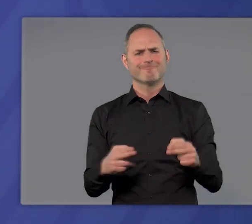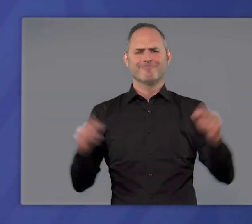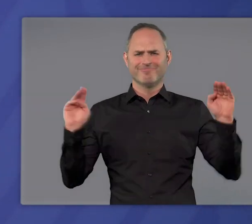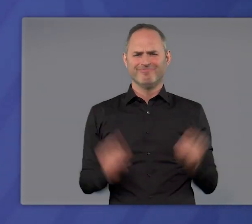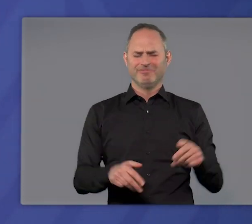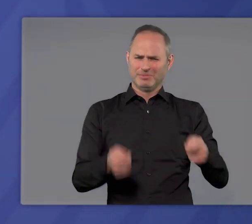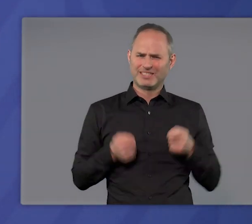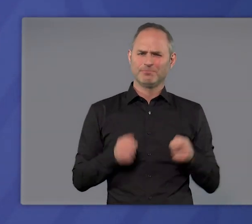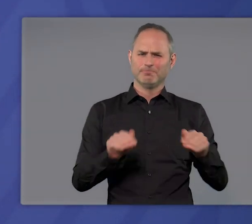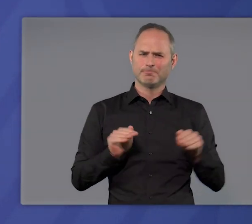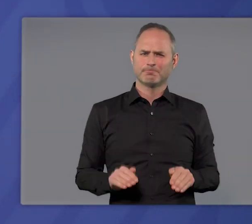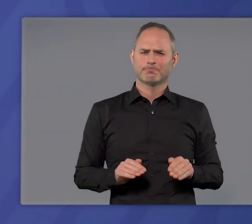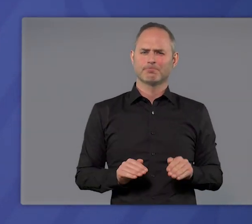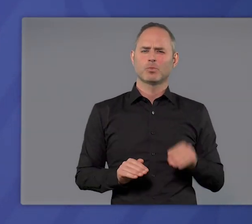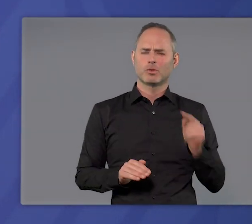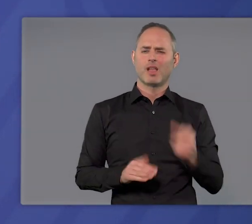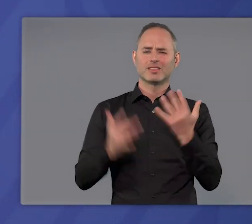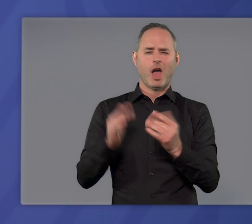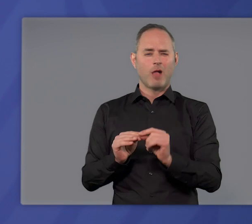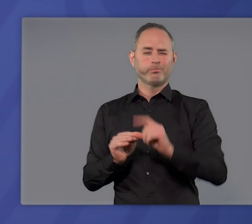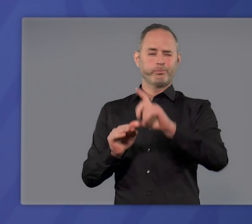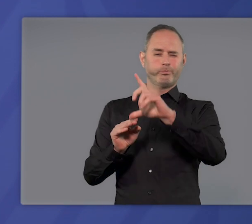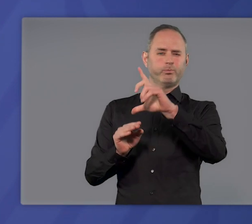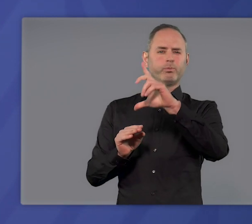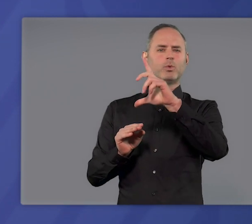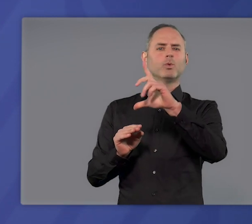auf sich nimmt, dann kann man auch von sehr hohen Inzidenzen